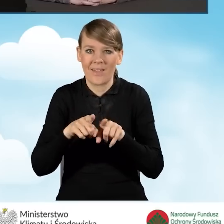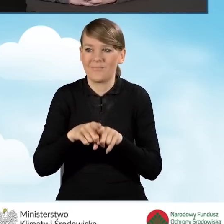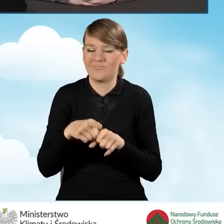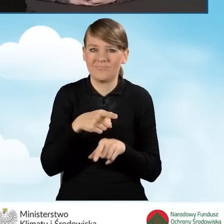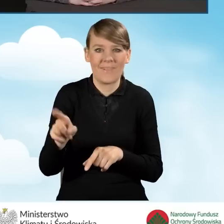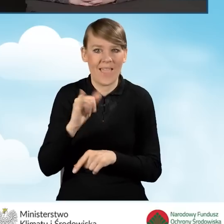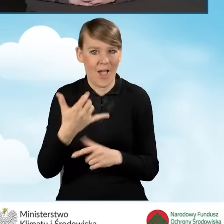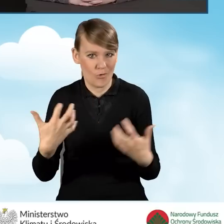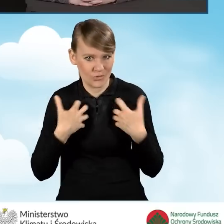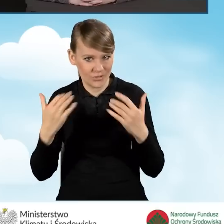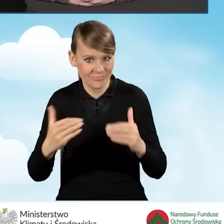i poprawę jakości powietrza.